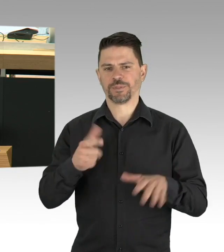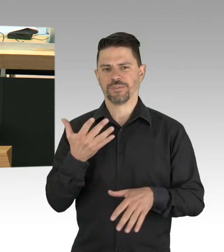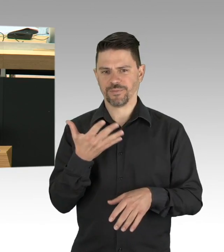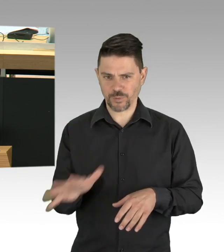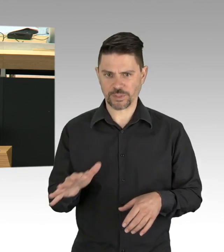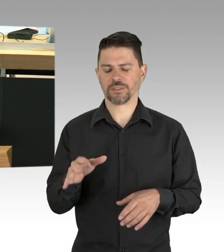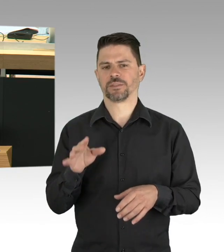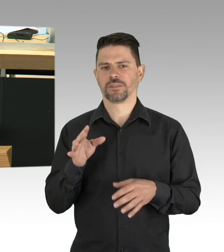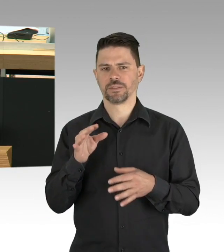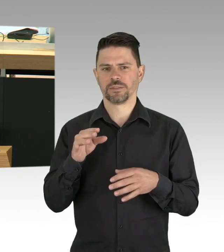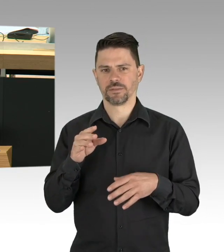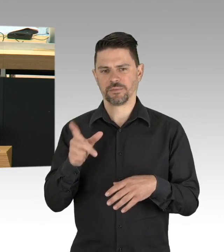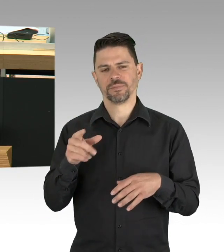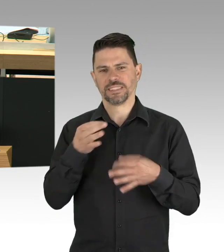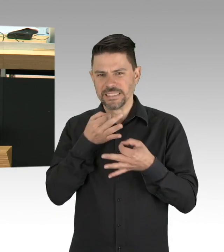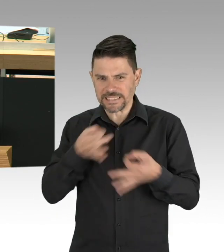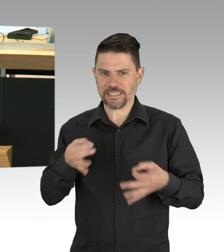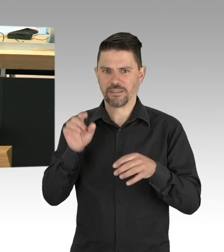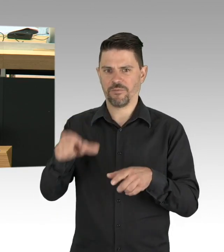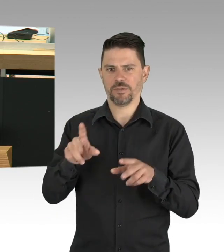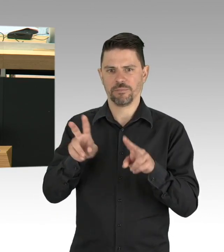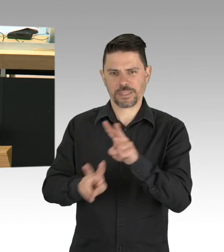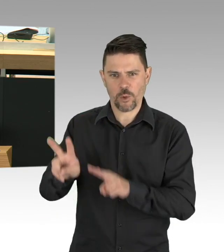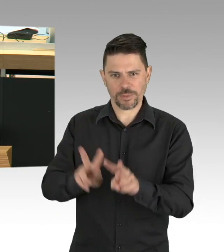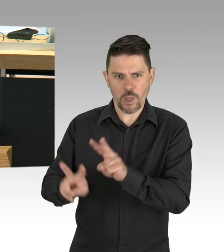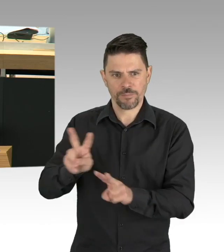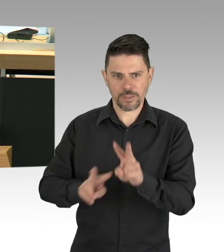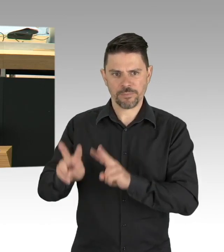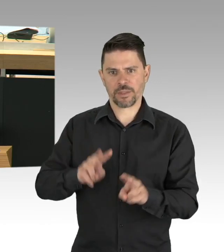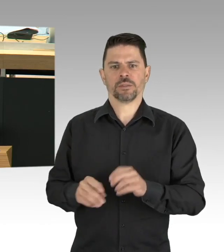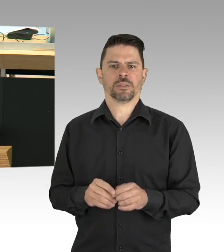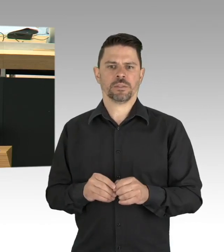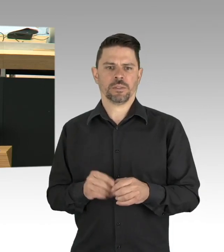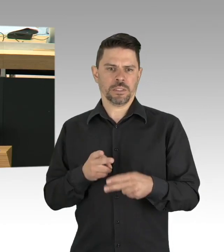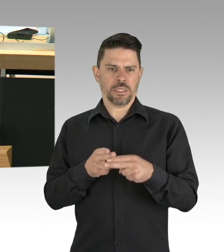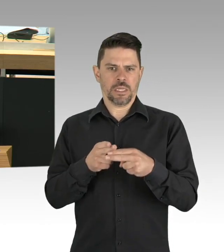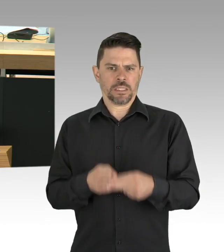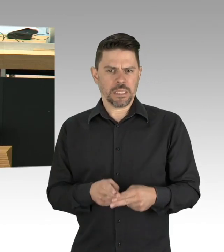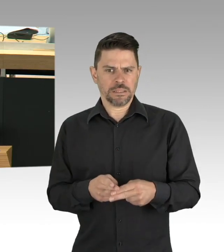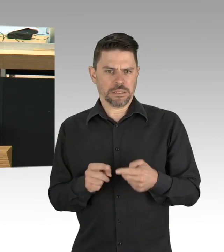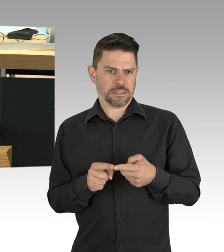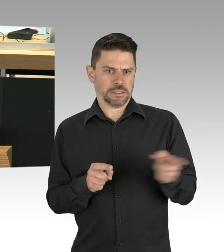mit Corona an und das ist auf einem Niveau von täglich im Schnitt 63 Neumeldungen von Erkrankungen in Berlin